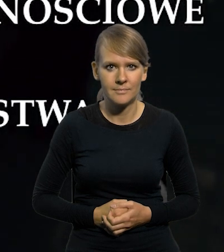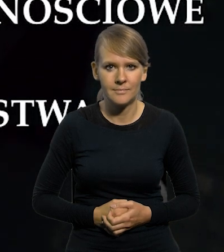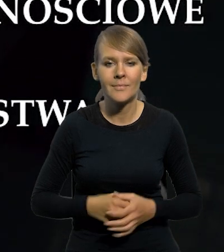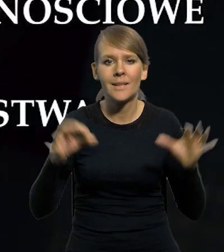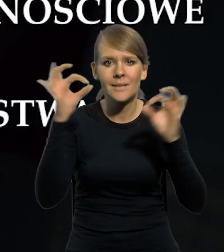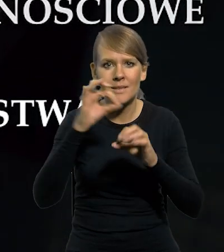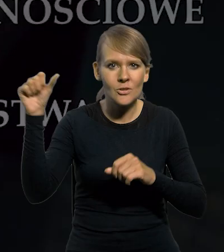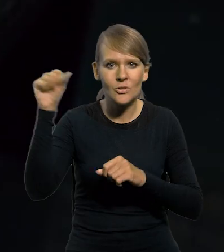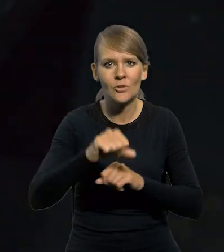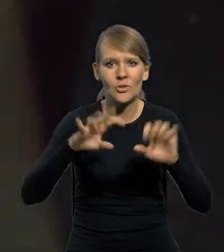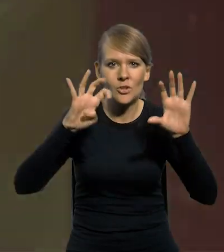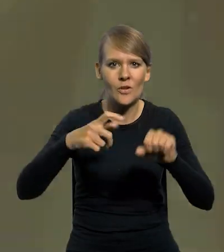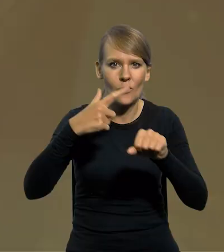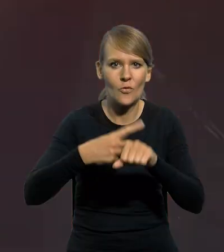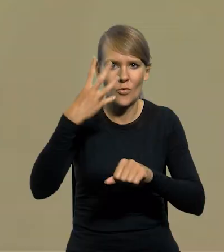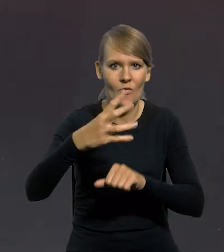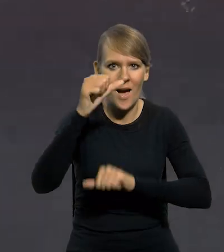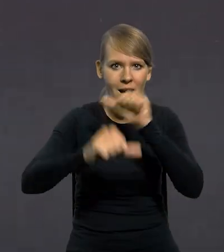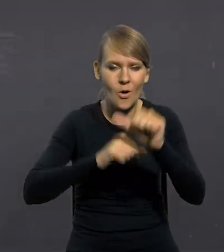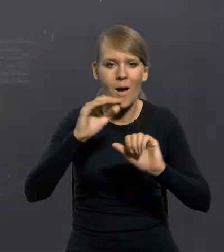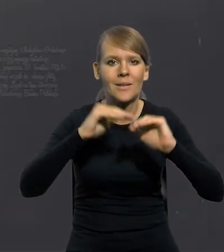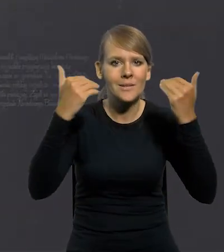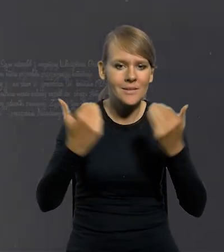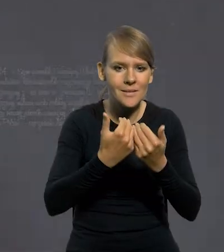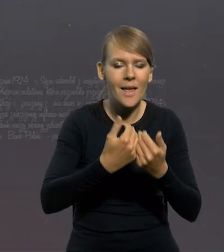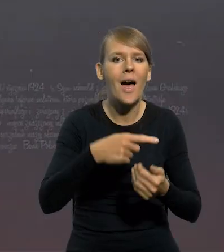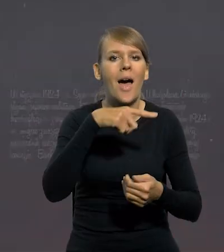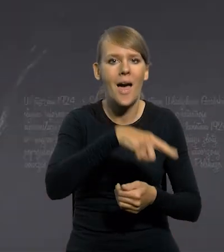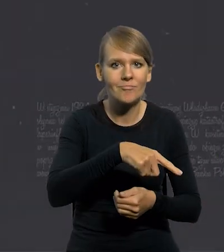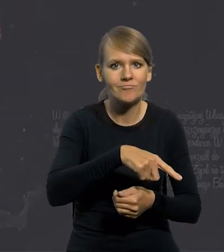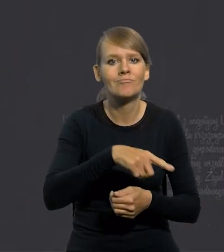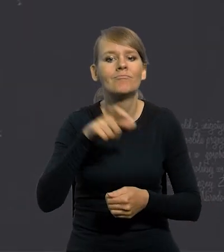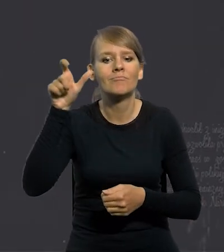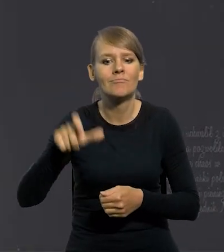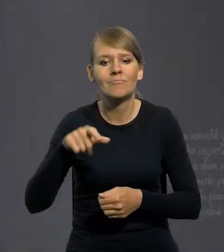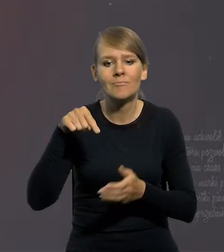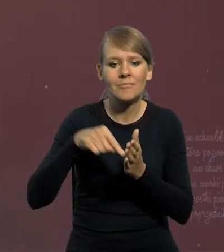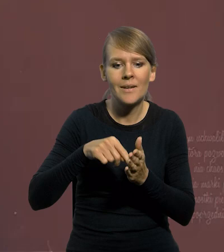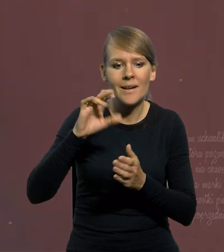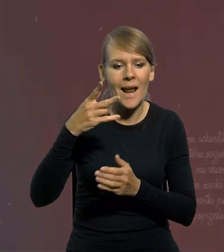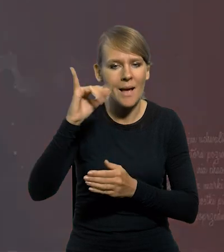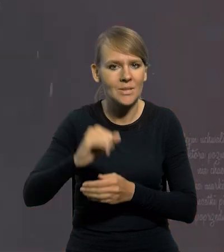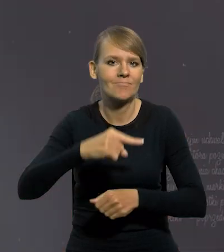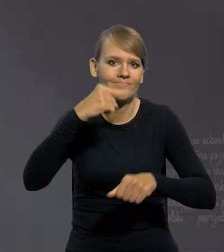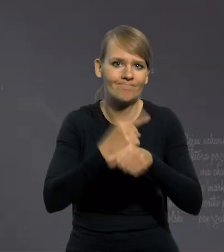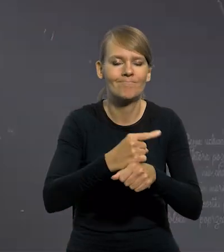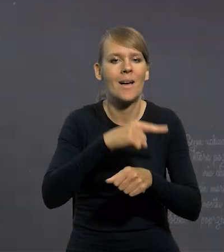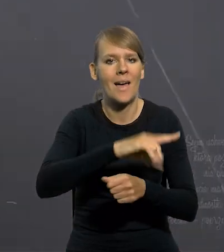W styczniu 1924 roku Sejm uchwalił, z inicjatywy Władysława Grabskiego słynną reformę walutową,